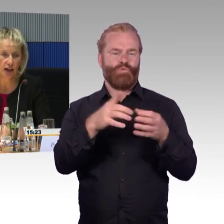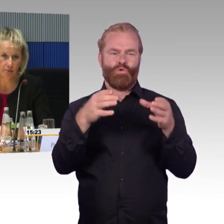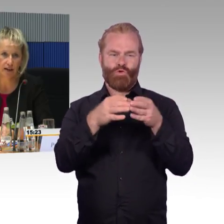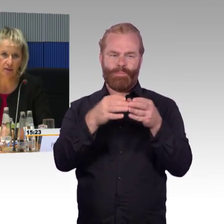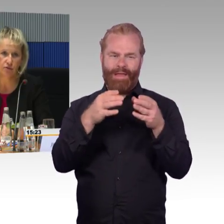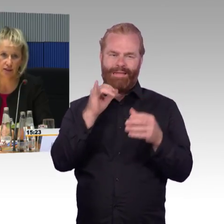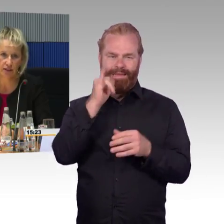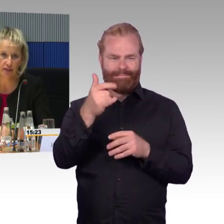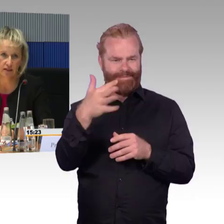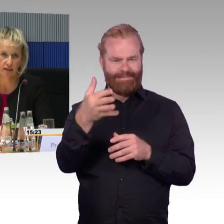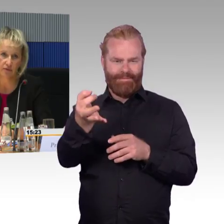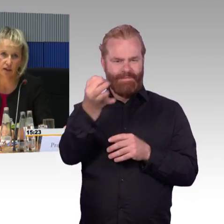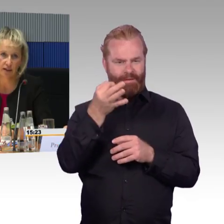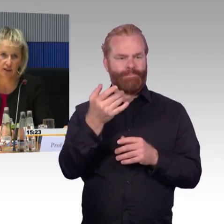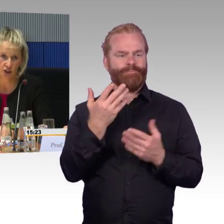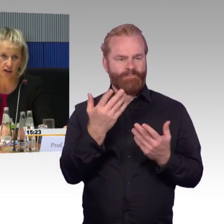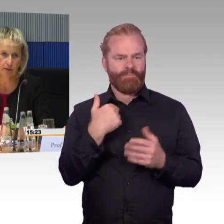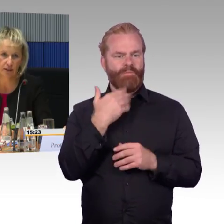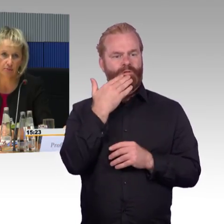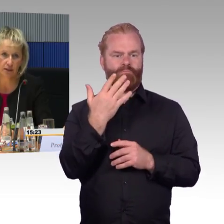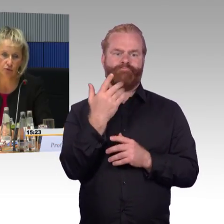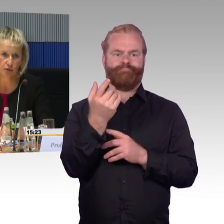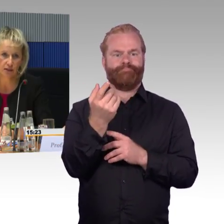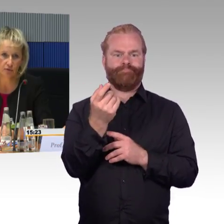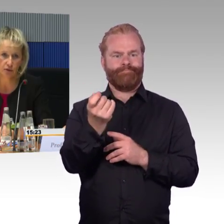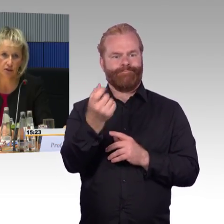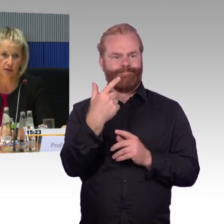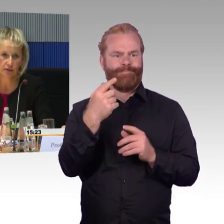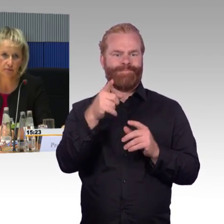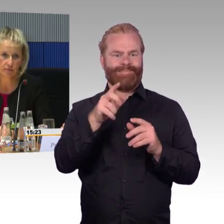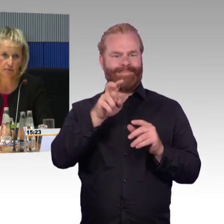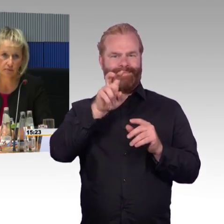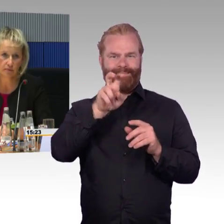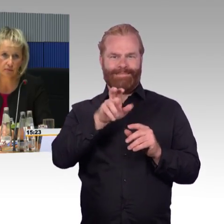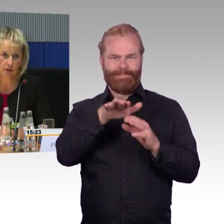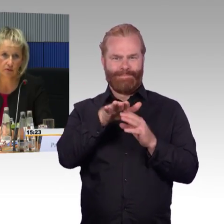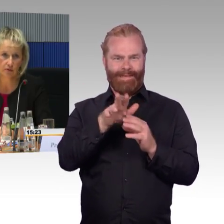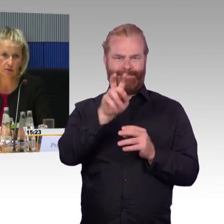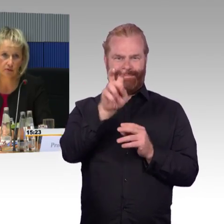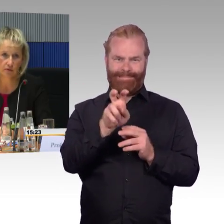Das würde ich gerne nachvollziehen, den Sachverhalt. Da wäre ich dankbar, wenn Sie ihn mir zusenden können.